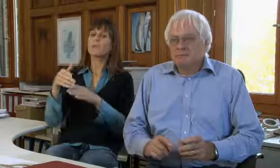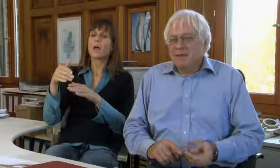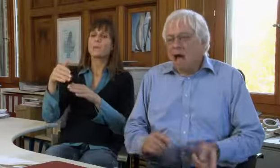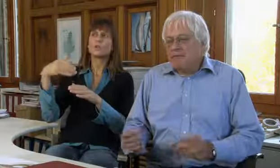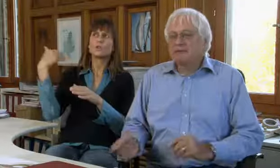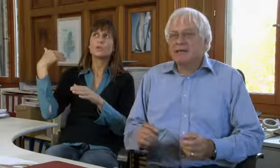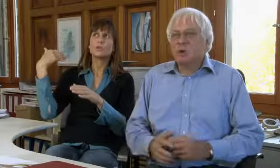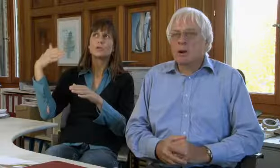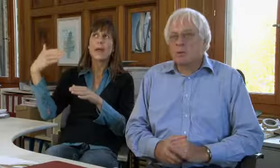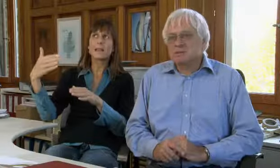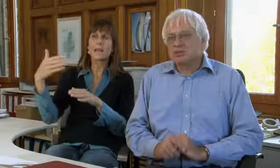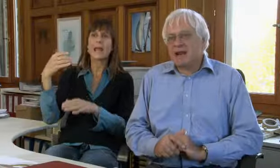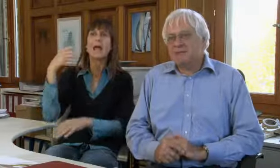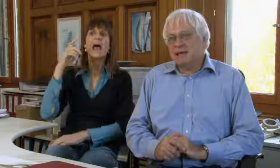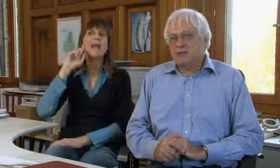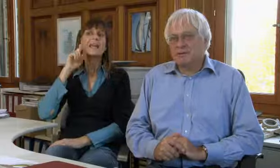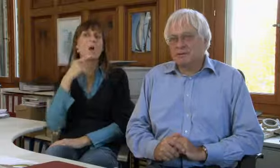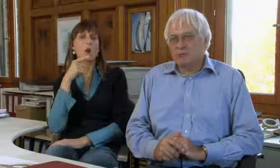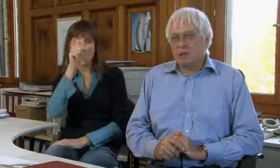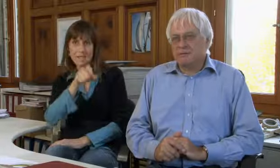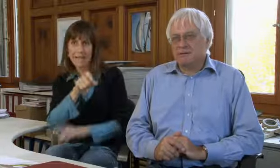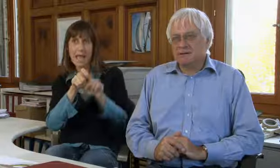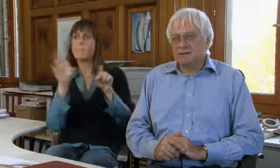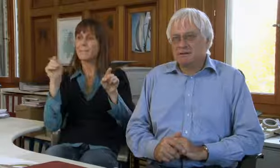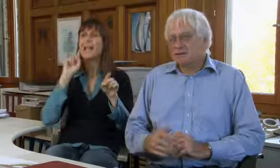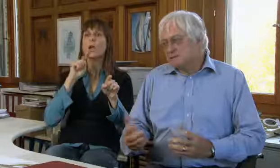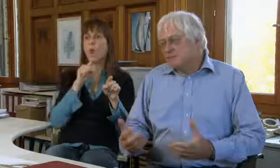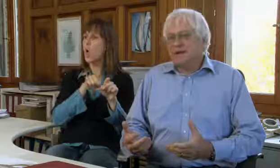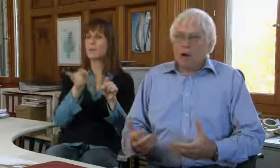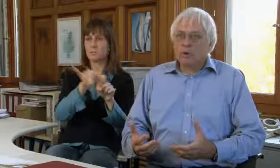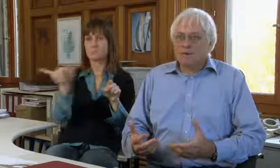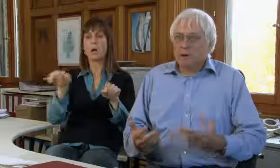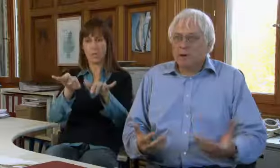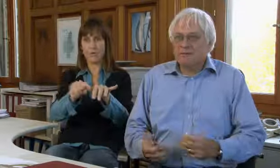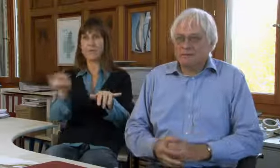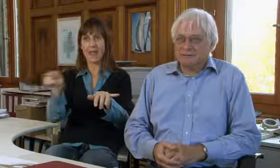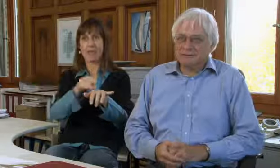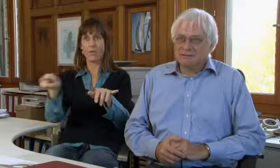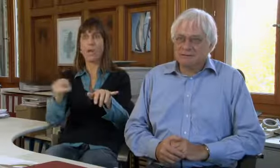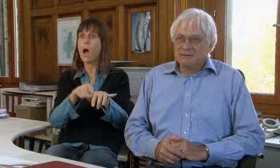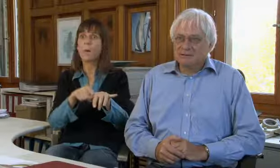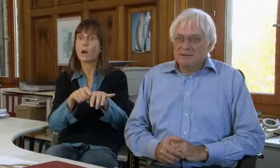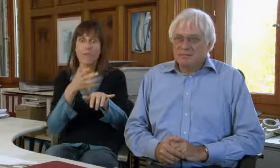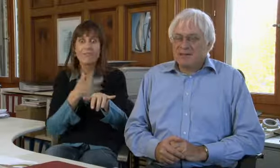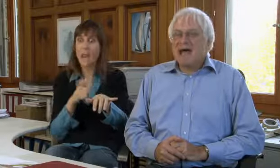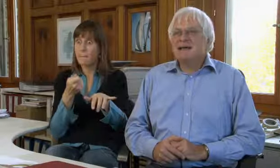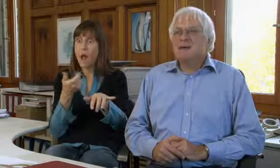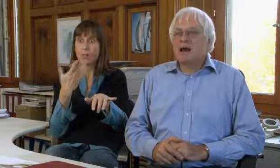Schon sehr bald haben Gehörlose nicht nur mit anderen Gehörlosen Schreibtelefonieren wollen